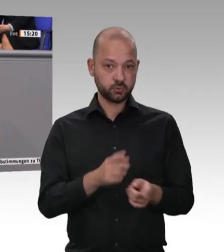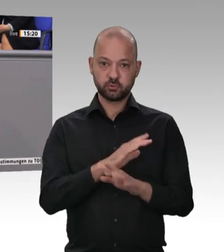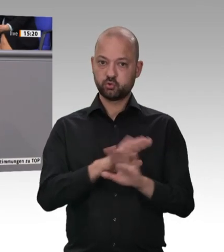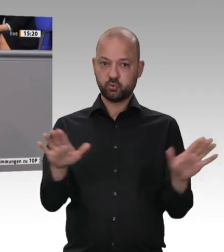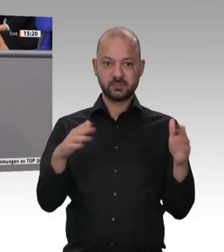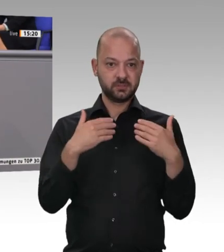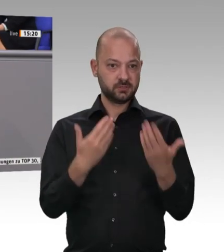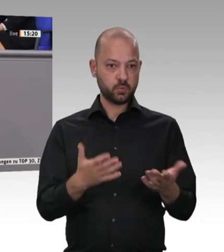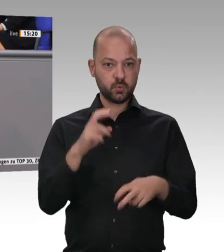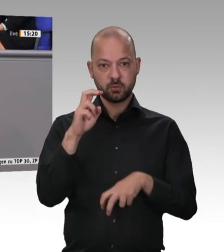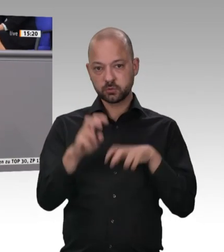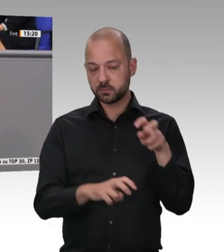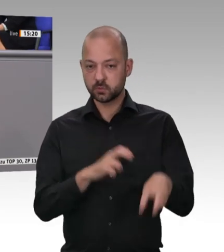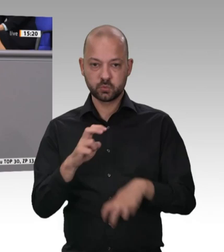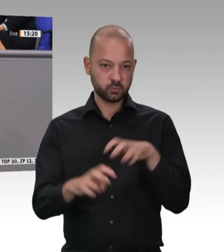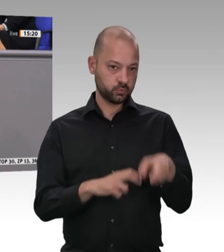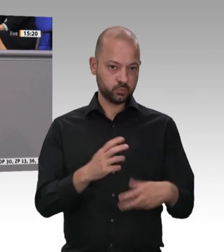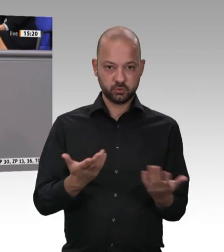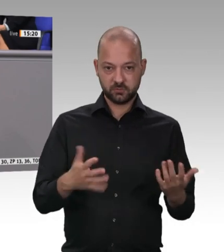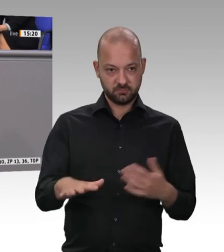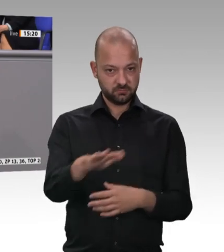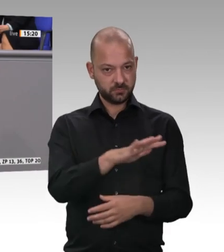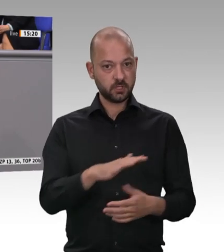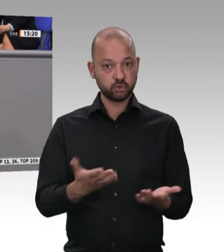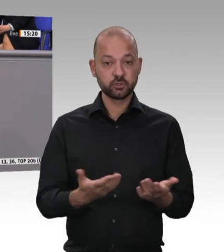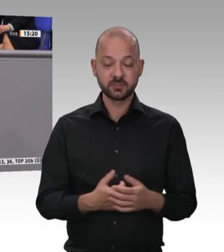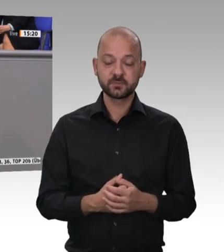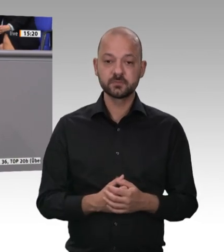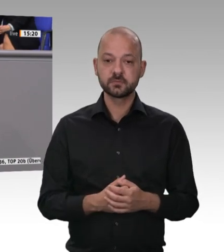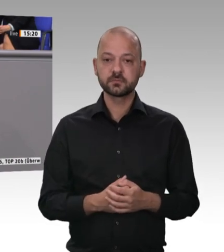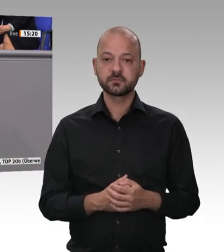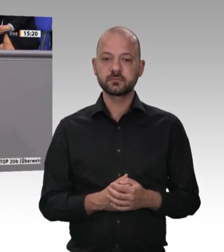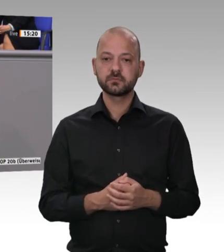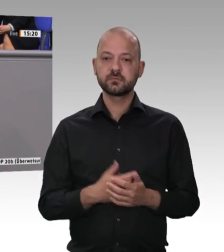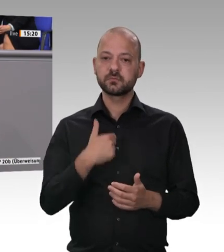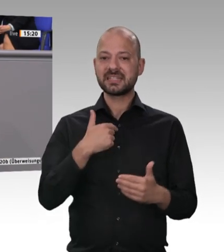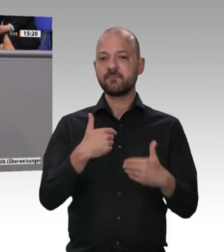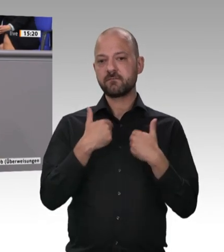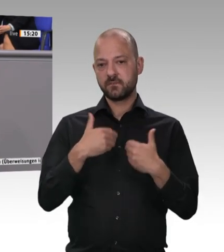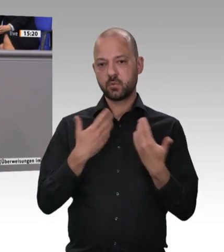Der Kern ist das Verbot der Werkverträge, der Leiharbeit; es soll aber auch mehr und besser